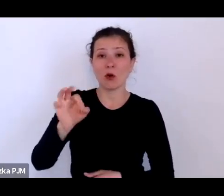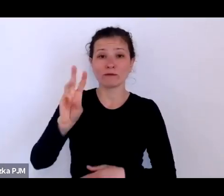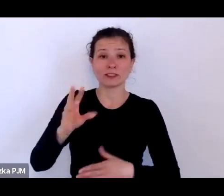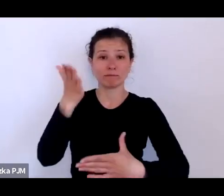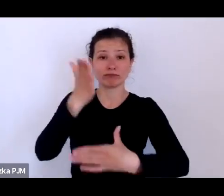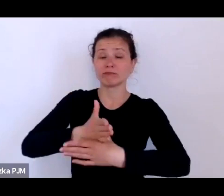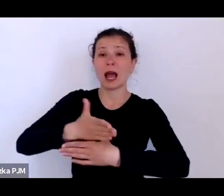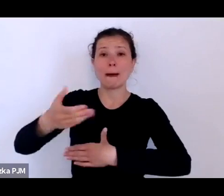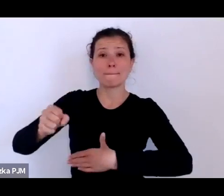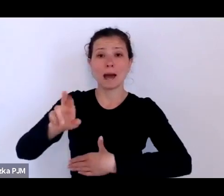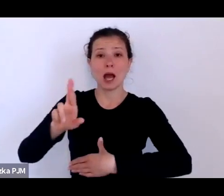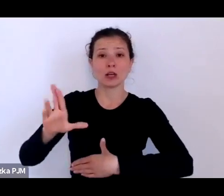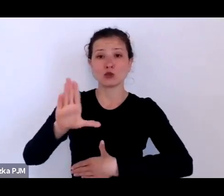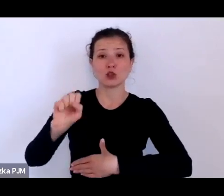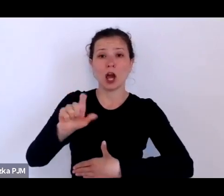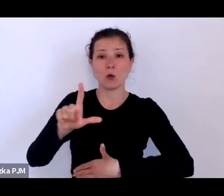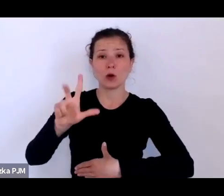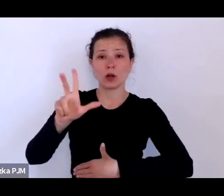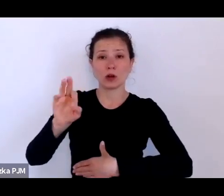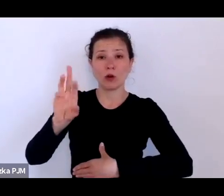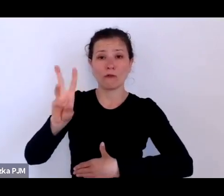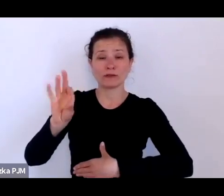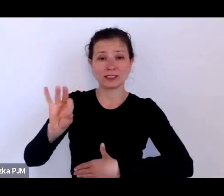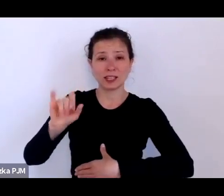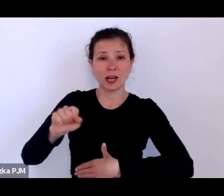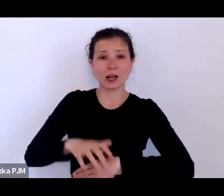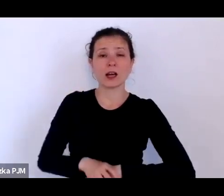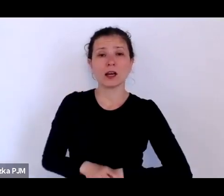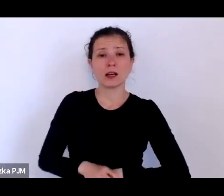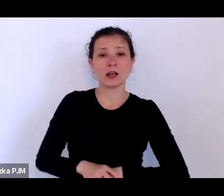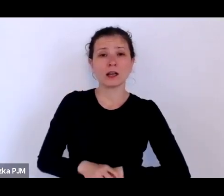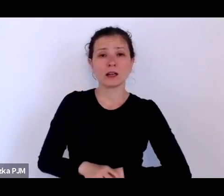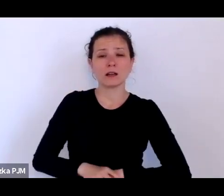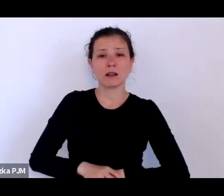chodzi cała dywizja ponurych prostytutek